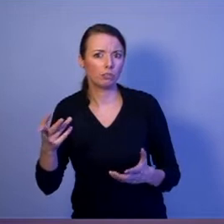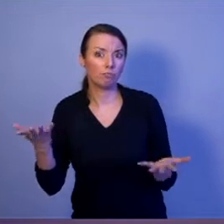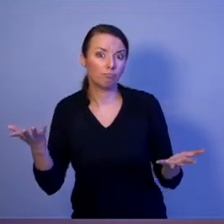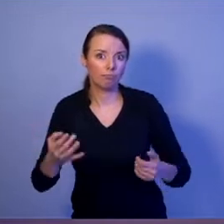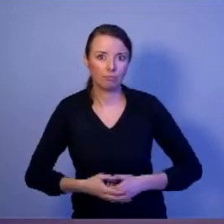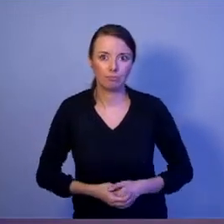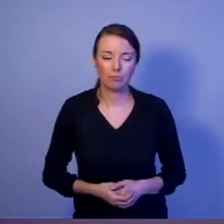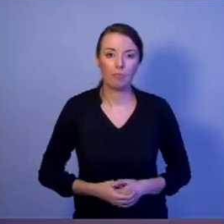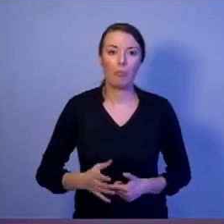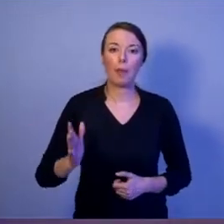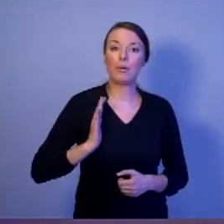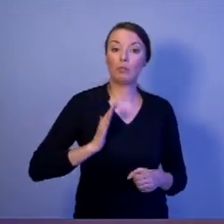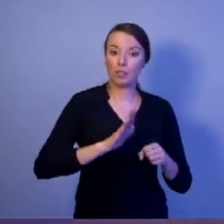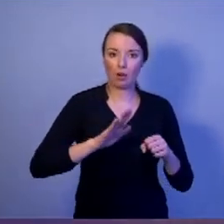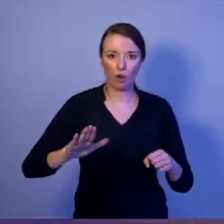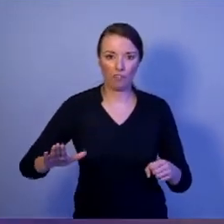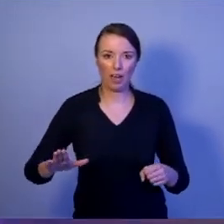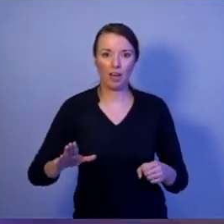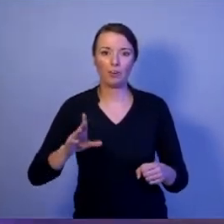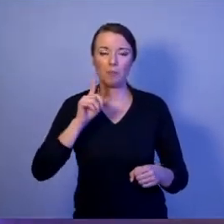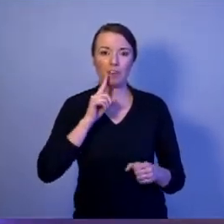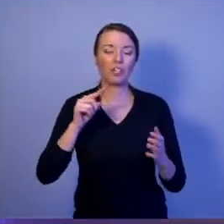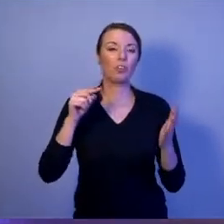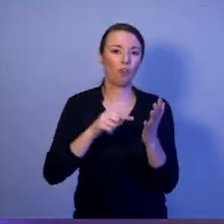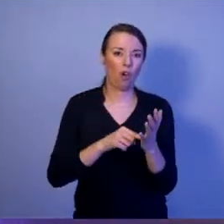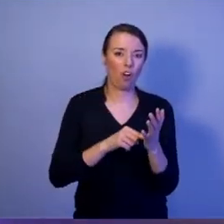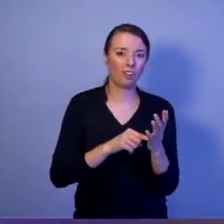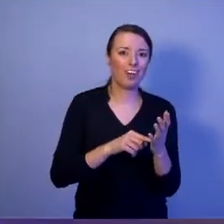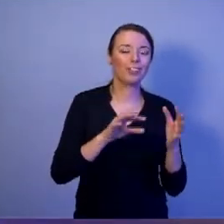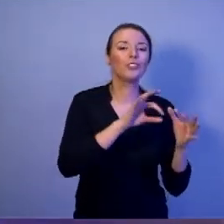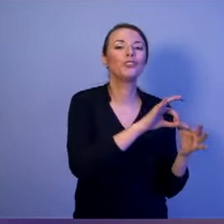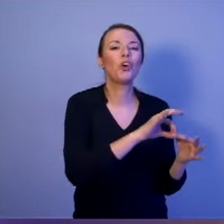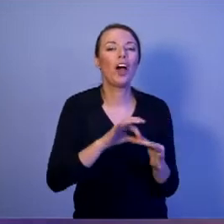Bezpieczeństwo narodowe to jest stan który jest konsekwencją właściwego przygotowania